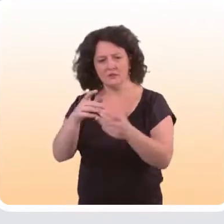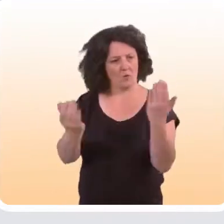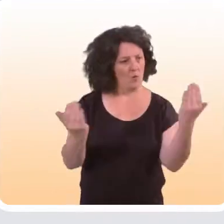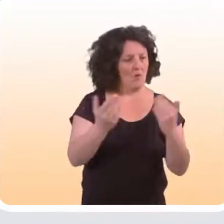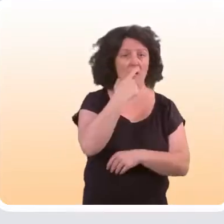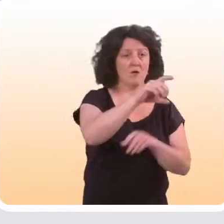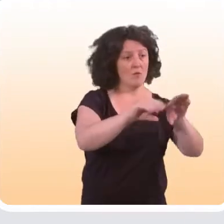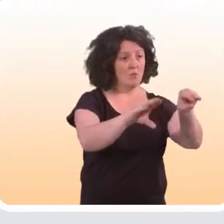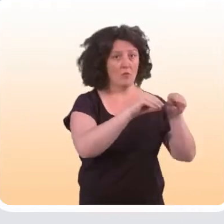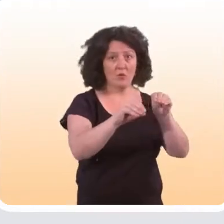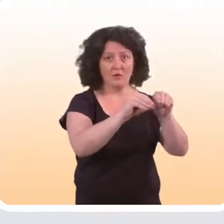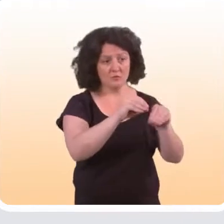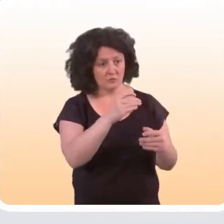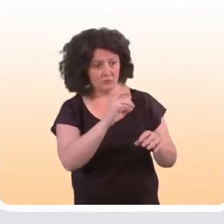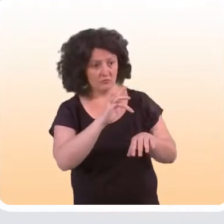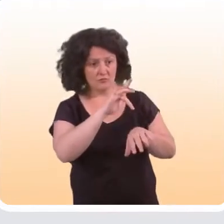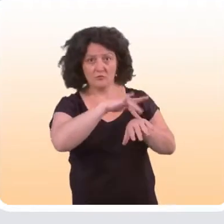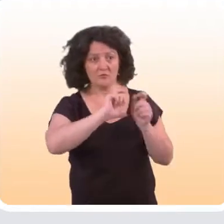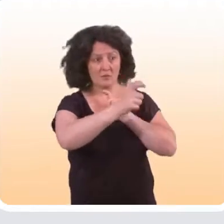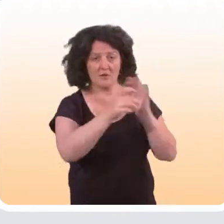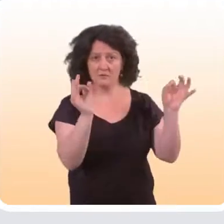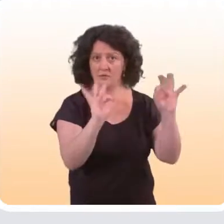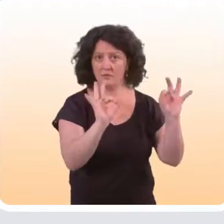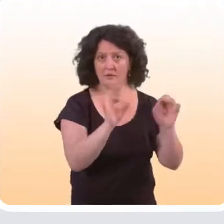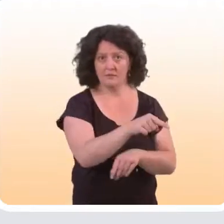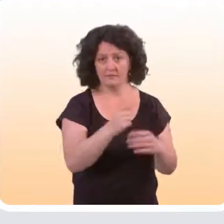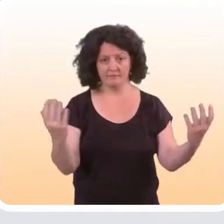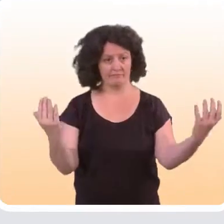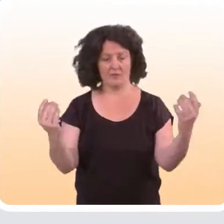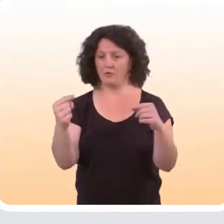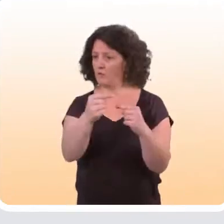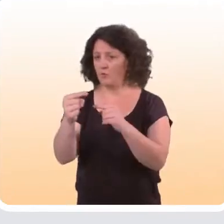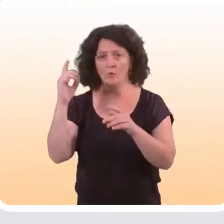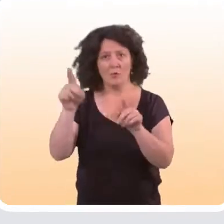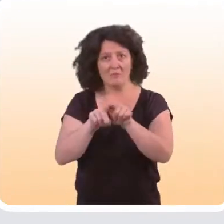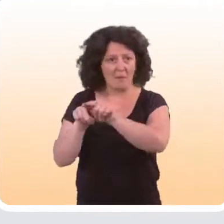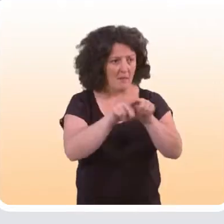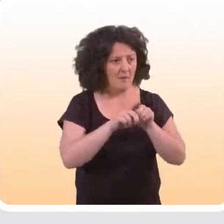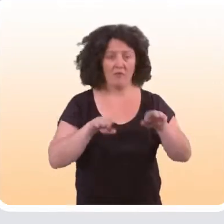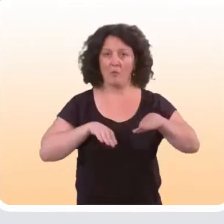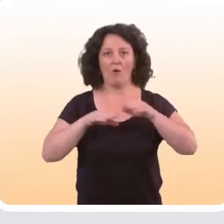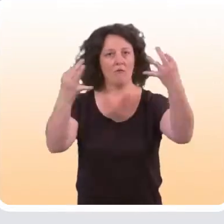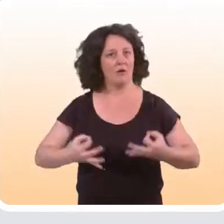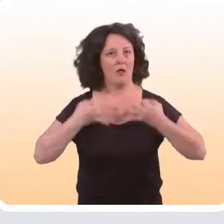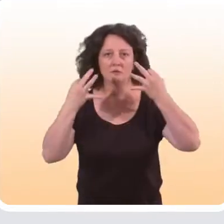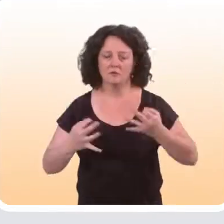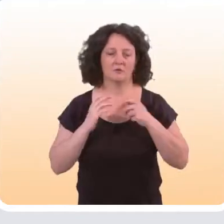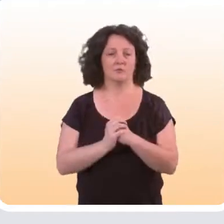à ceux qui sont observés au sein d’une population qui n’a pas bénéficié de l’intervention, toutes choses égales par ailleurs. Méthode très classique.